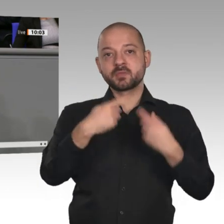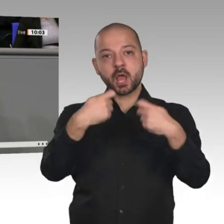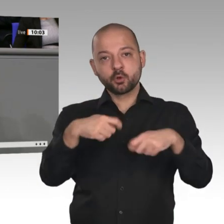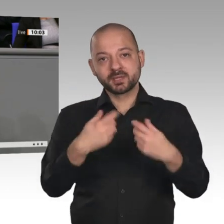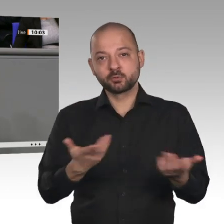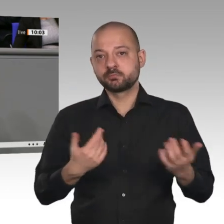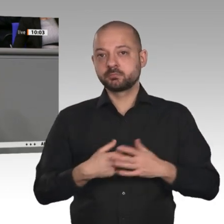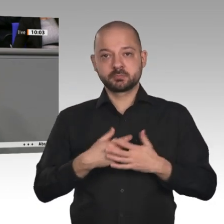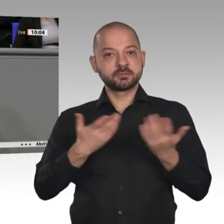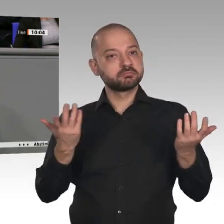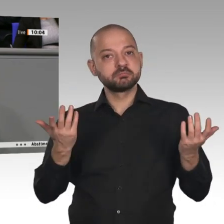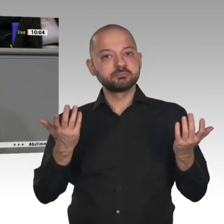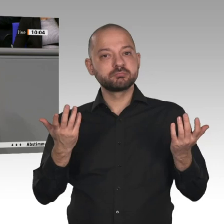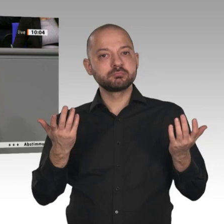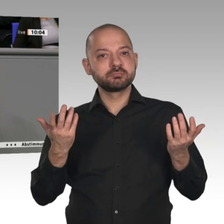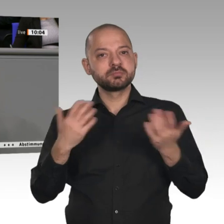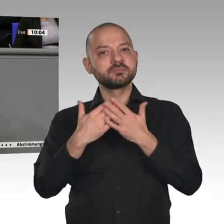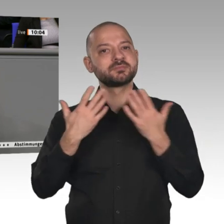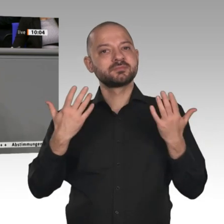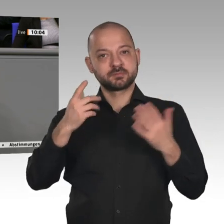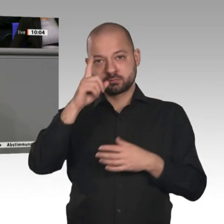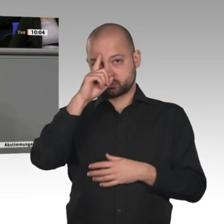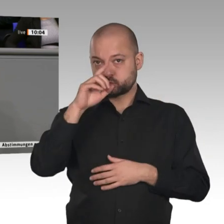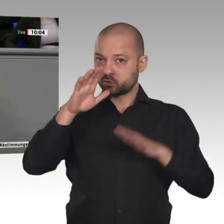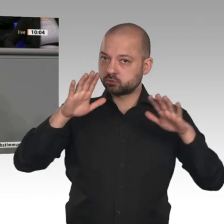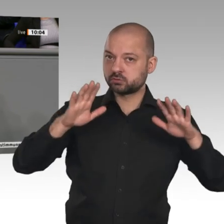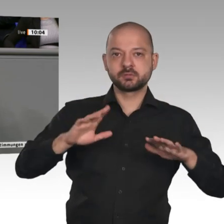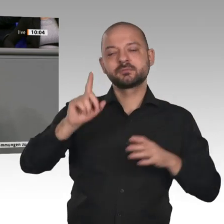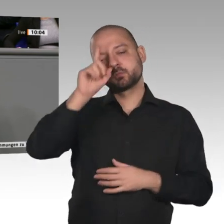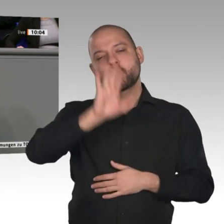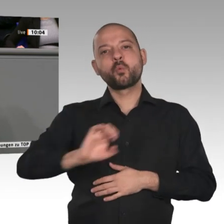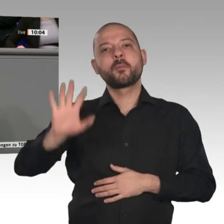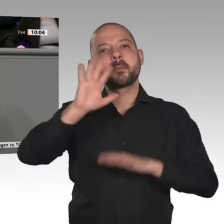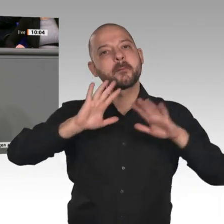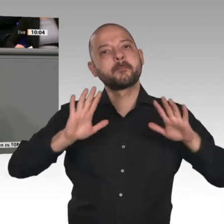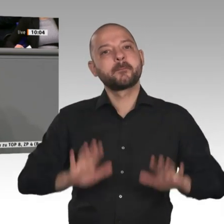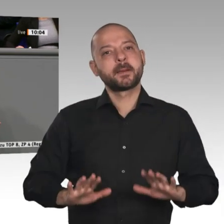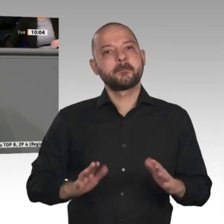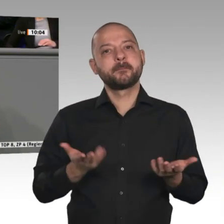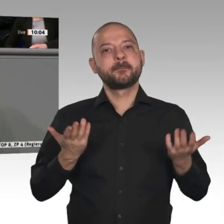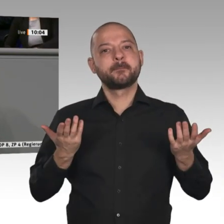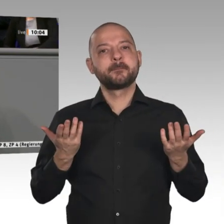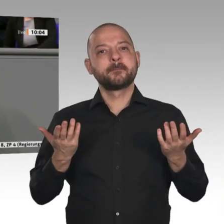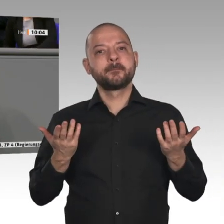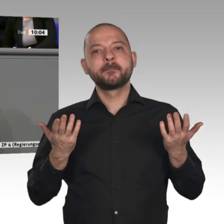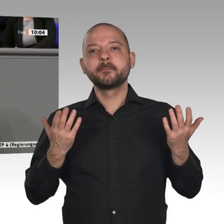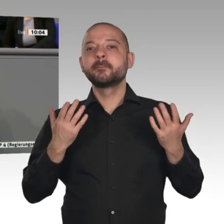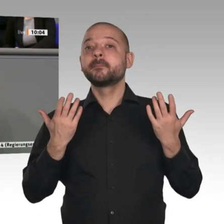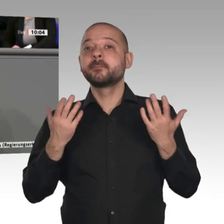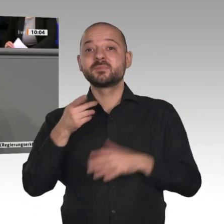angedachte Border Adjustment Tax. Auch andere Instrumente wie die Important Projects of Common European